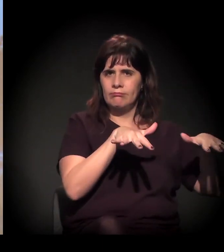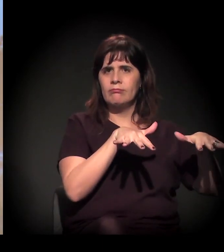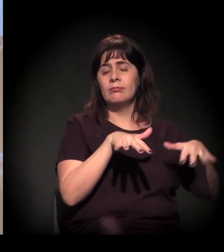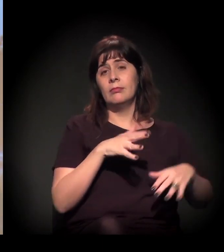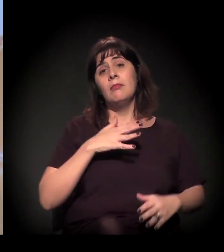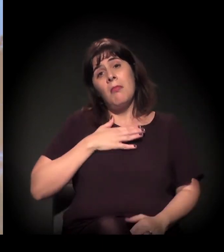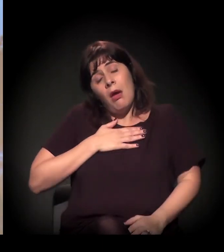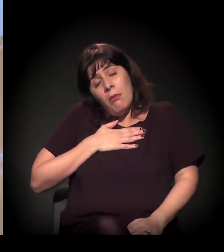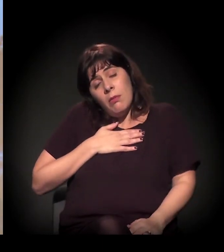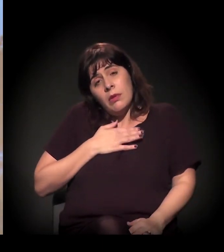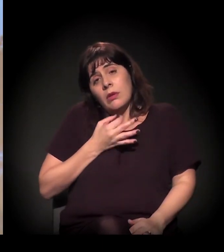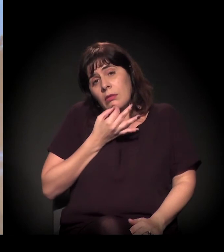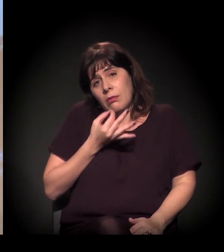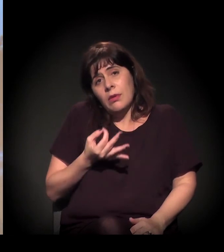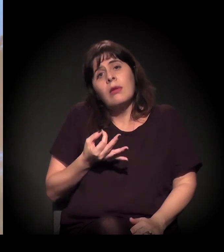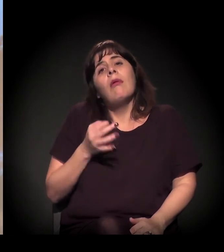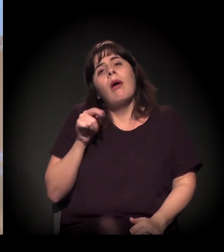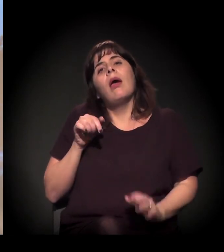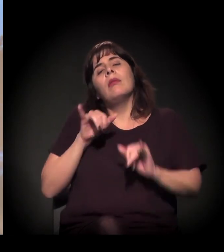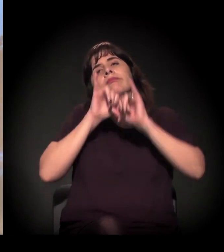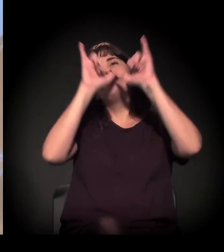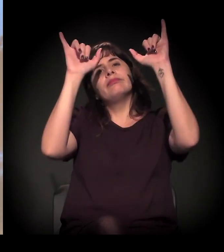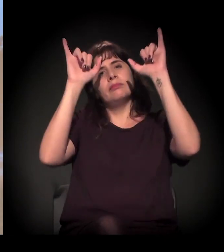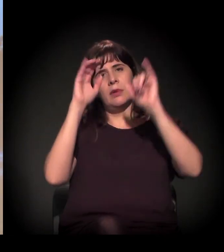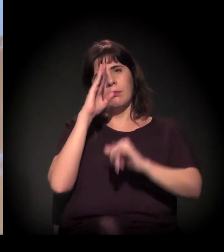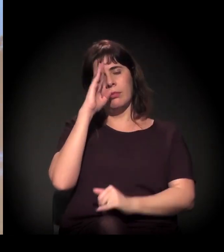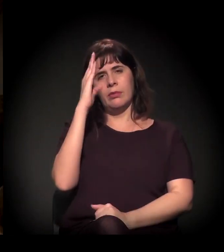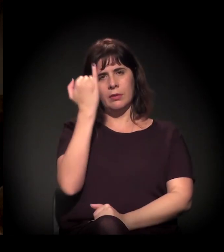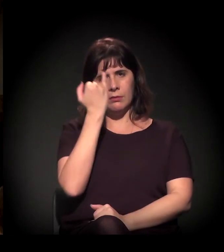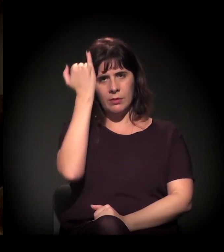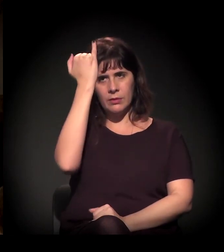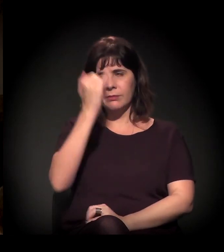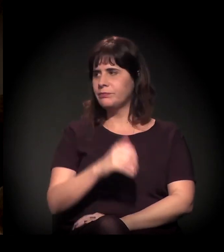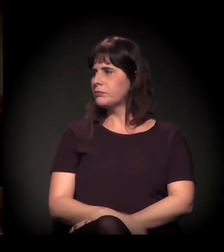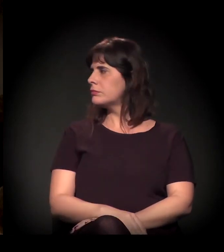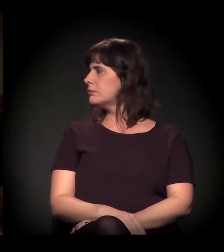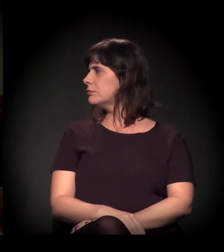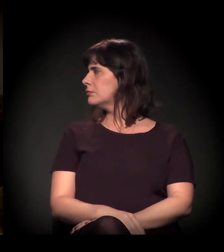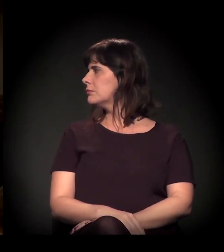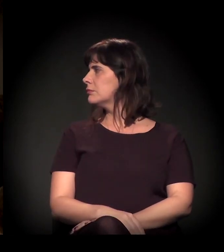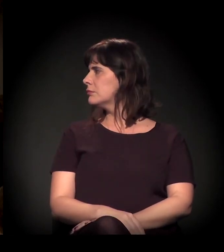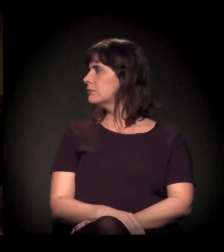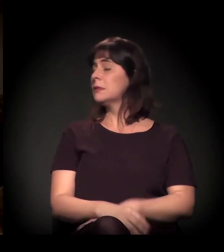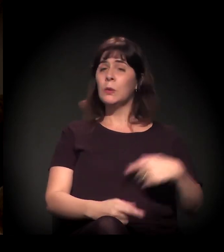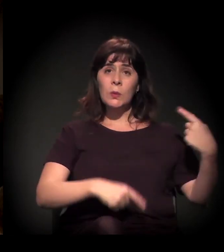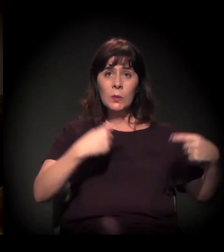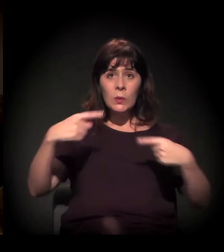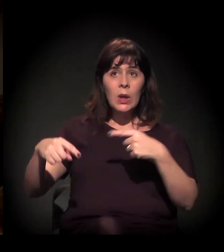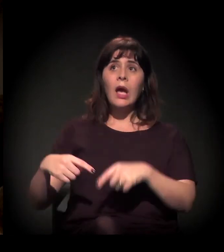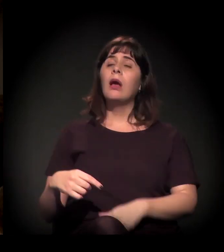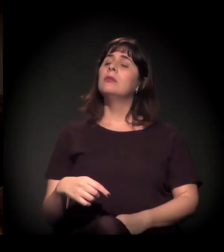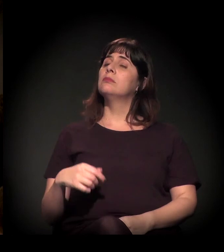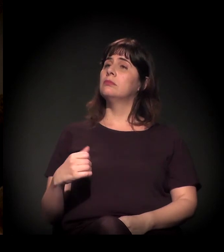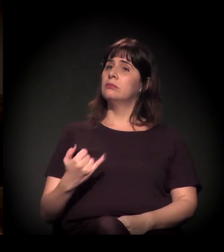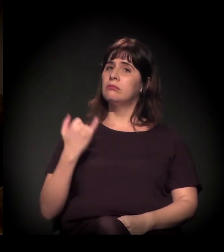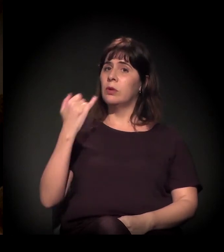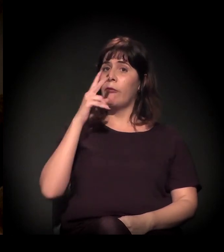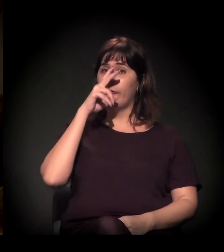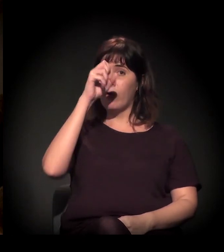Para mim, acho que é a grande mensagem. Essa disputa é intensa, não?! É intensa. É intensa e cotidiana.